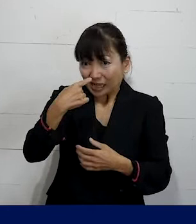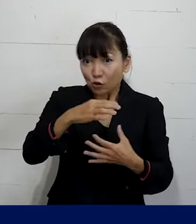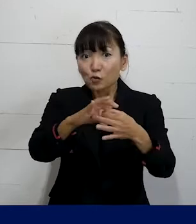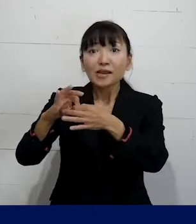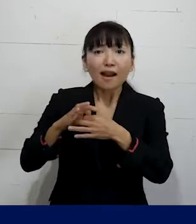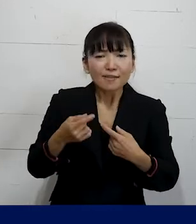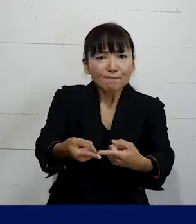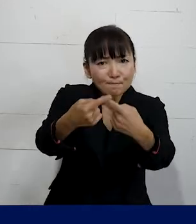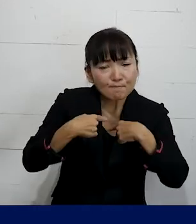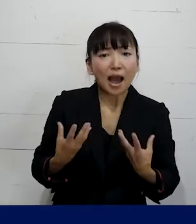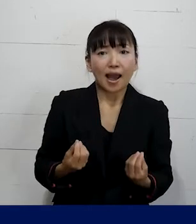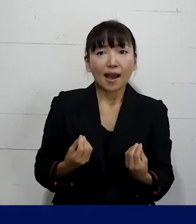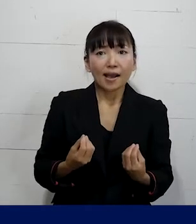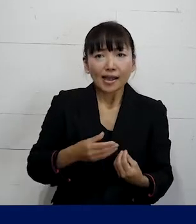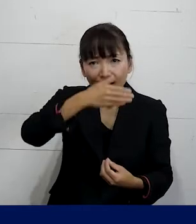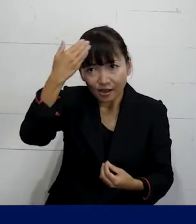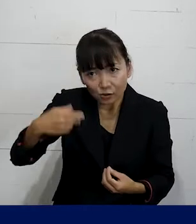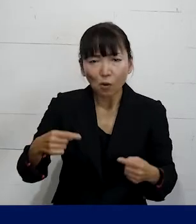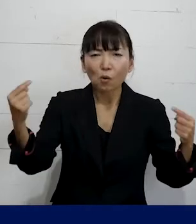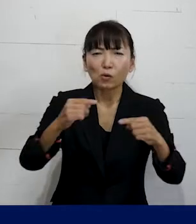加入をして交渉を始めました。